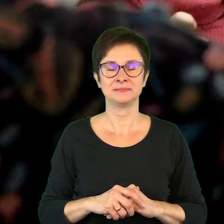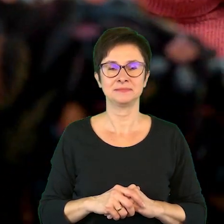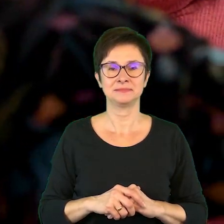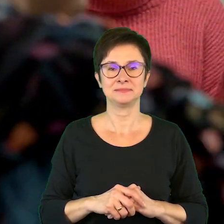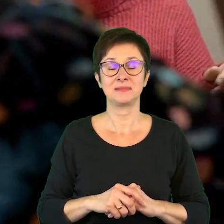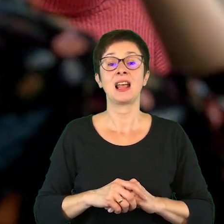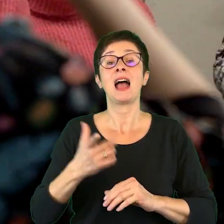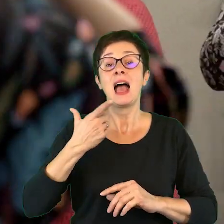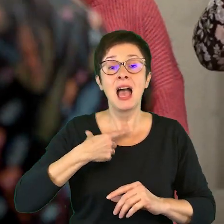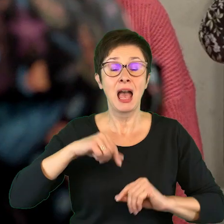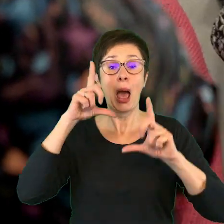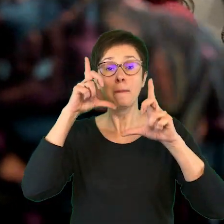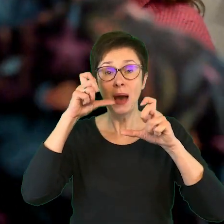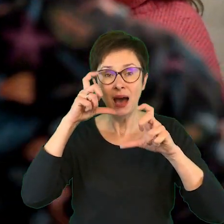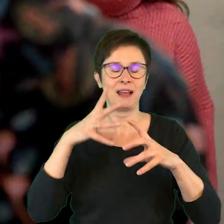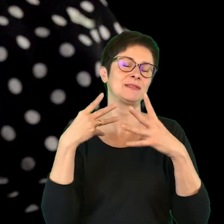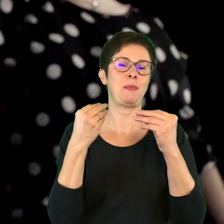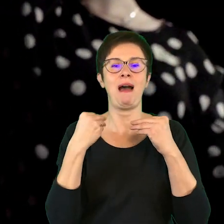A z aparatem, wspaniale.